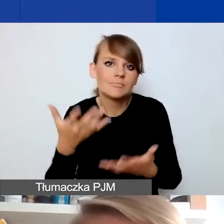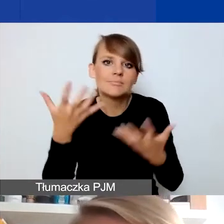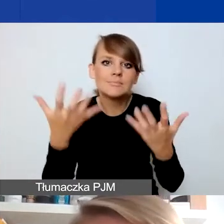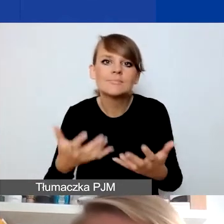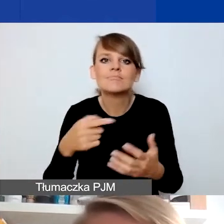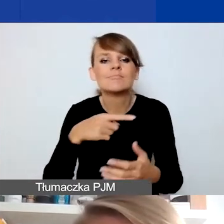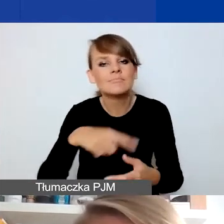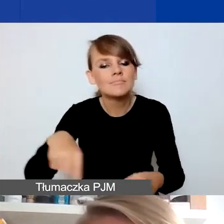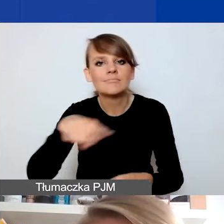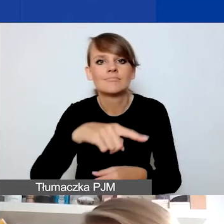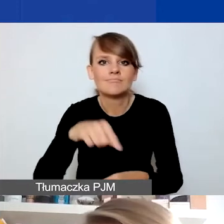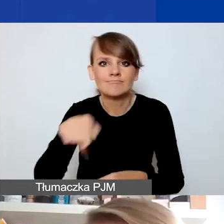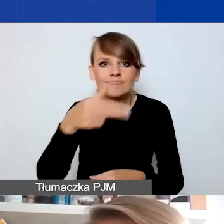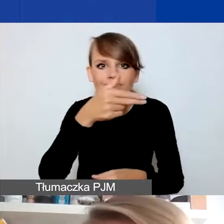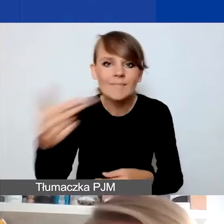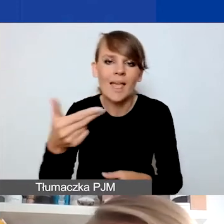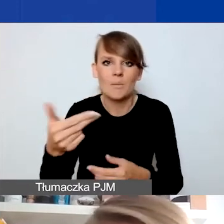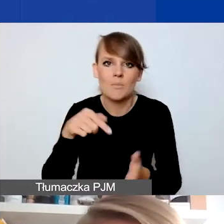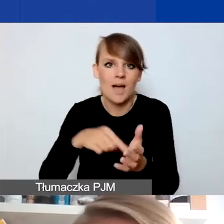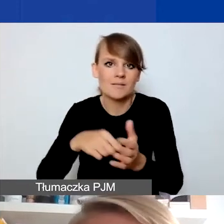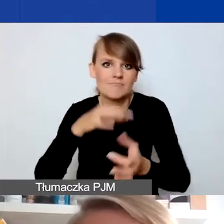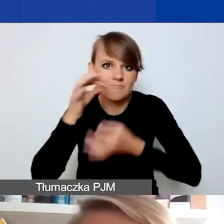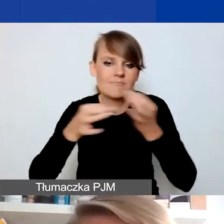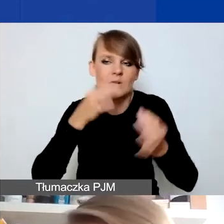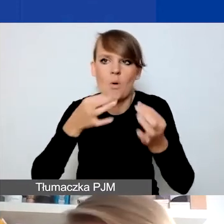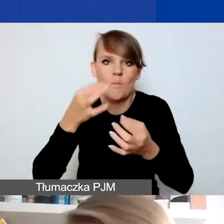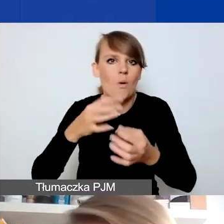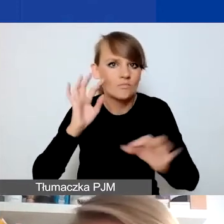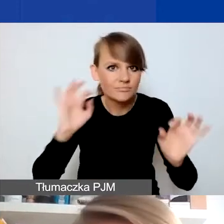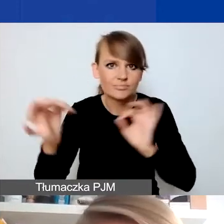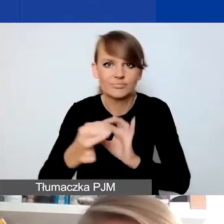w ogóle zająć się sytuacją trudną dla społeczności lokalnej, to też jak najbardziej.